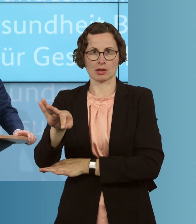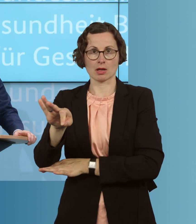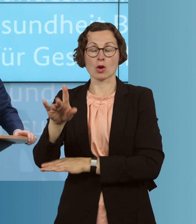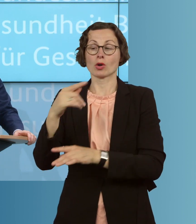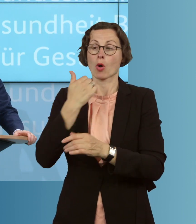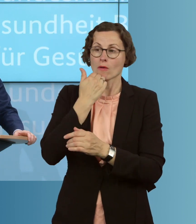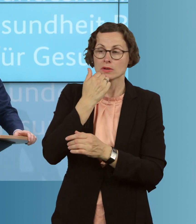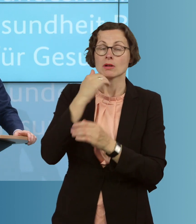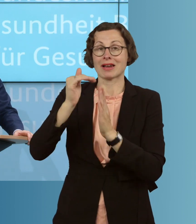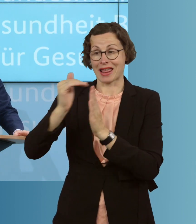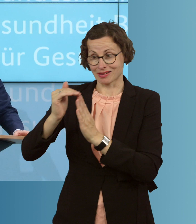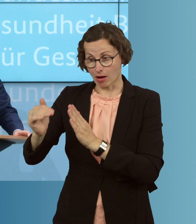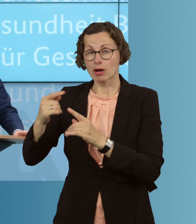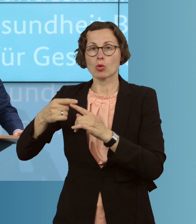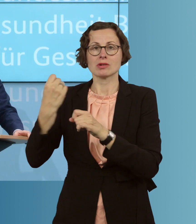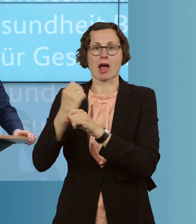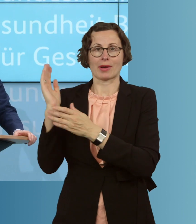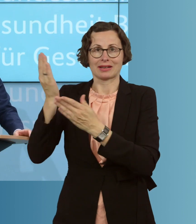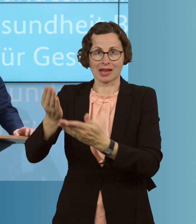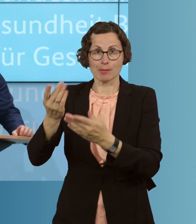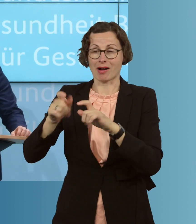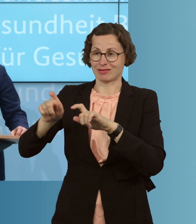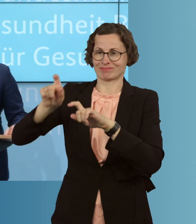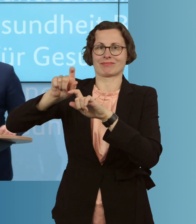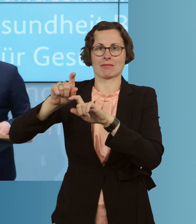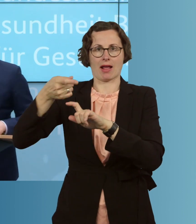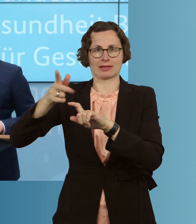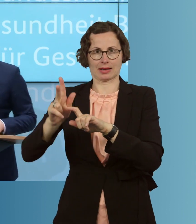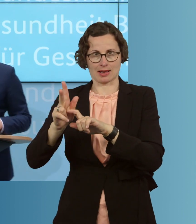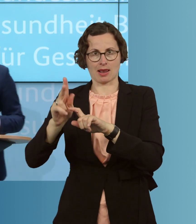und Arbeitgeber in der Pflege diese Prämie ergänzen bis hin zu der steuer-